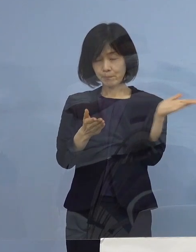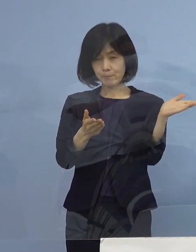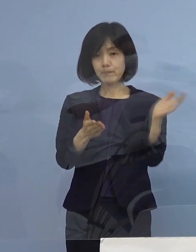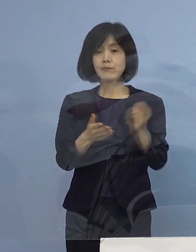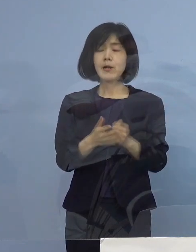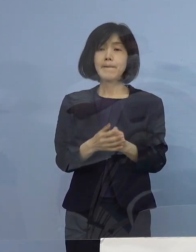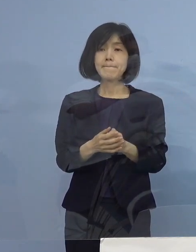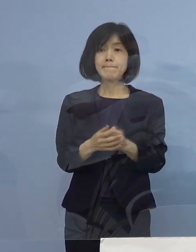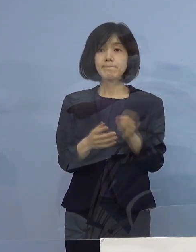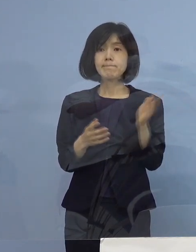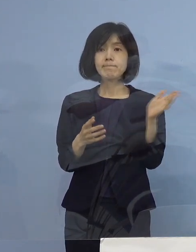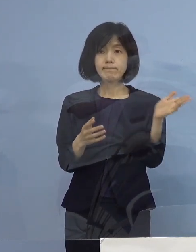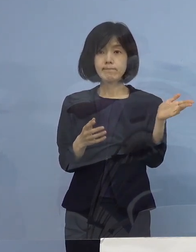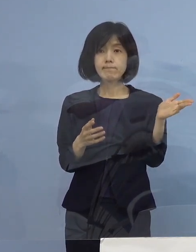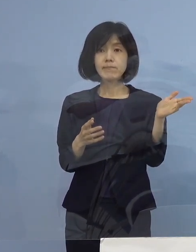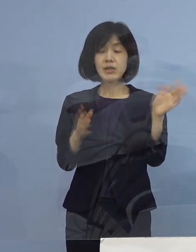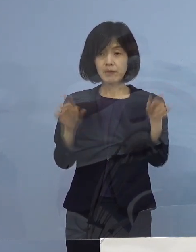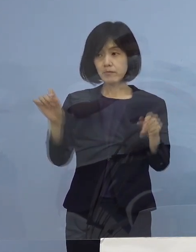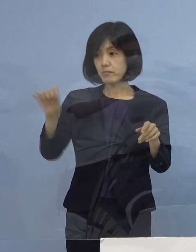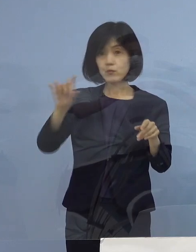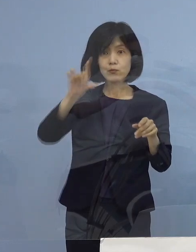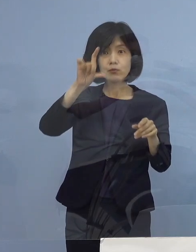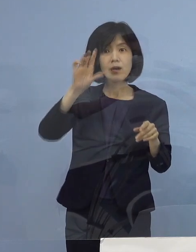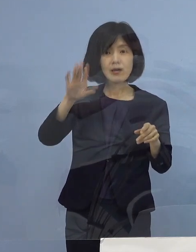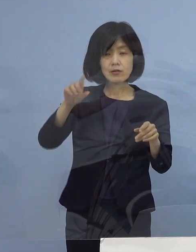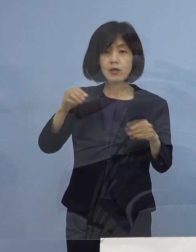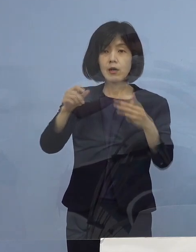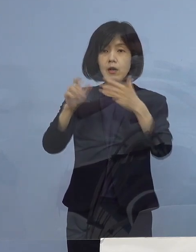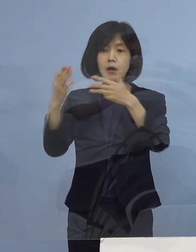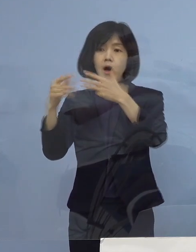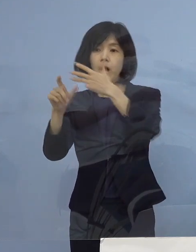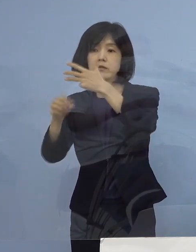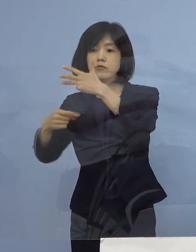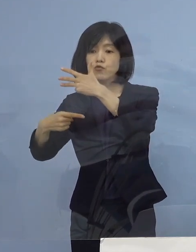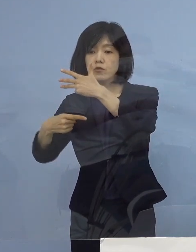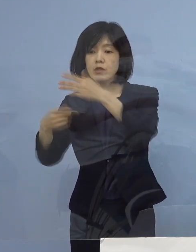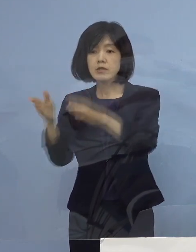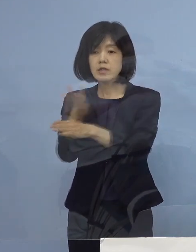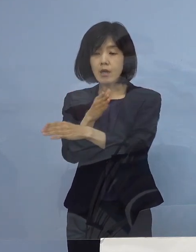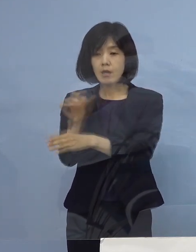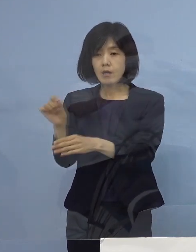このような形に今なっています 8月1日から ずっと出ているんですが